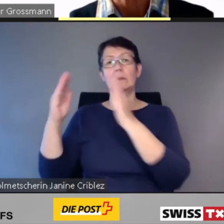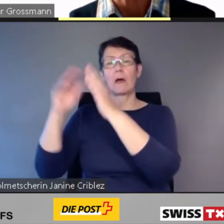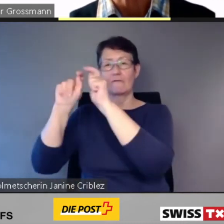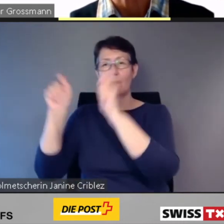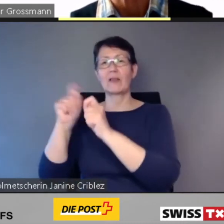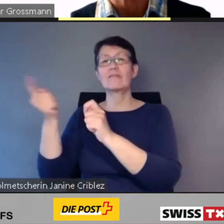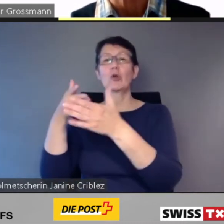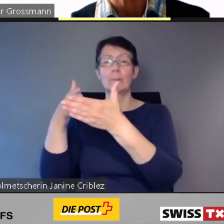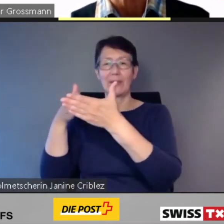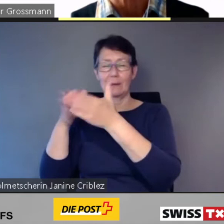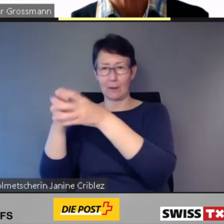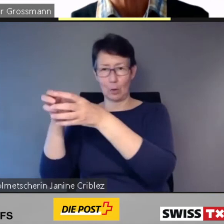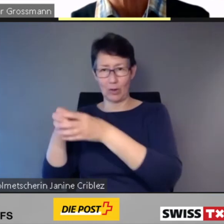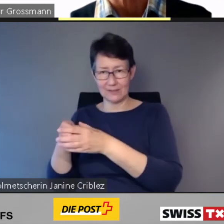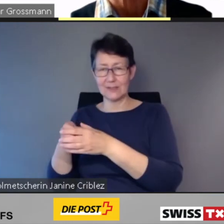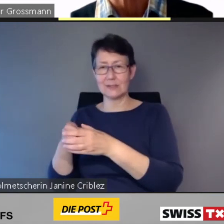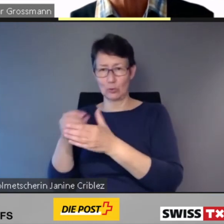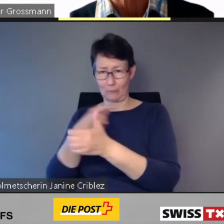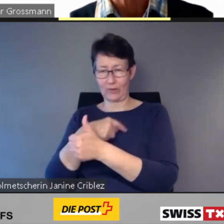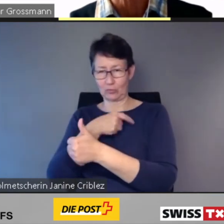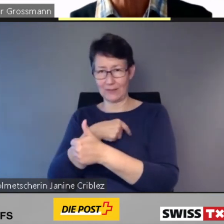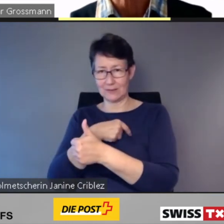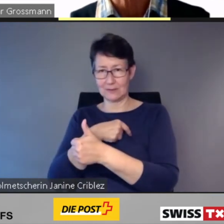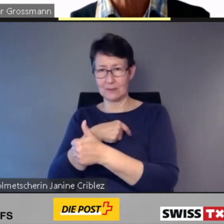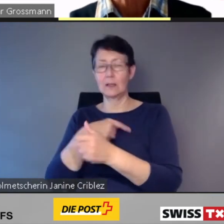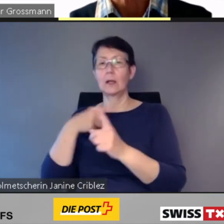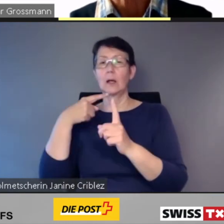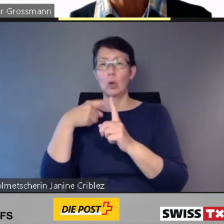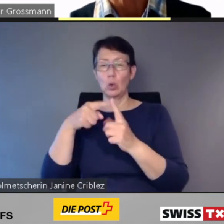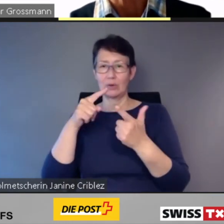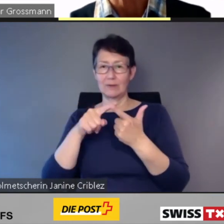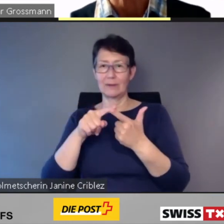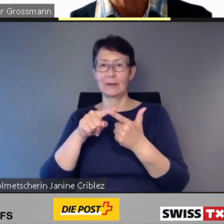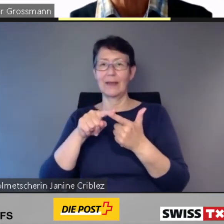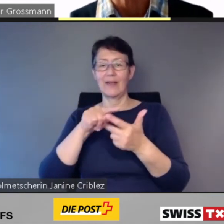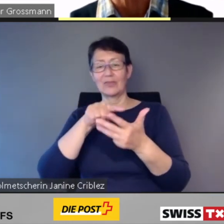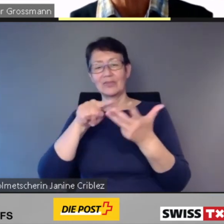und seinen drei Fachkommissionen: